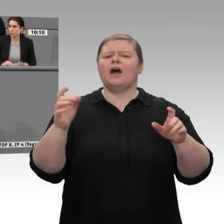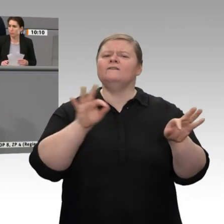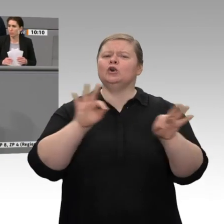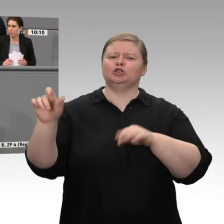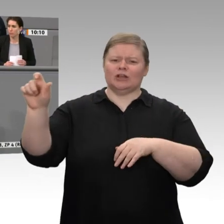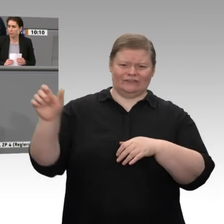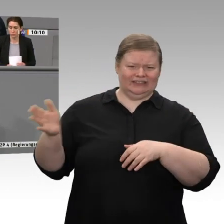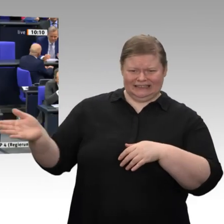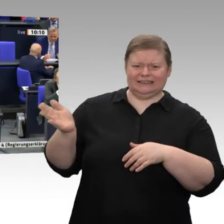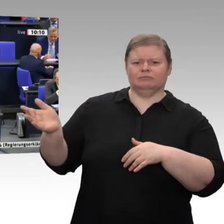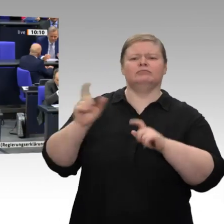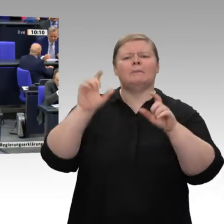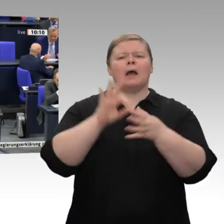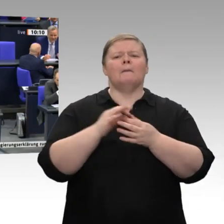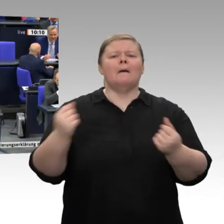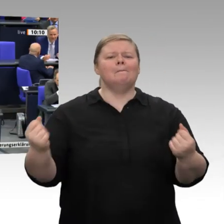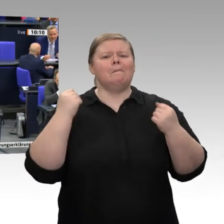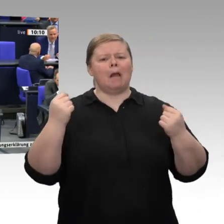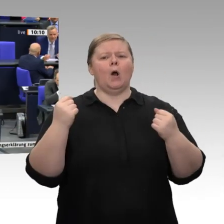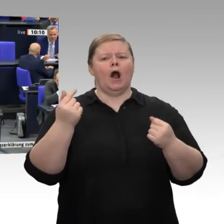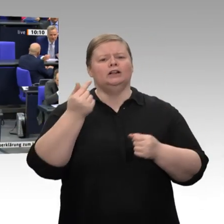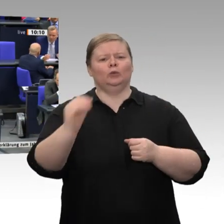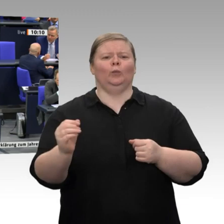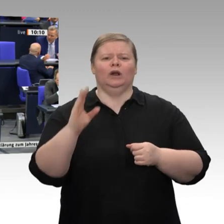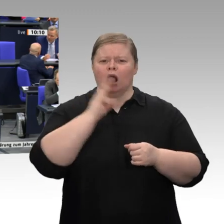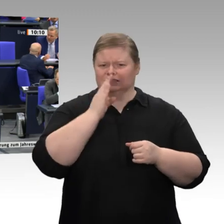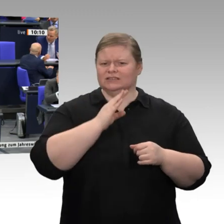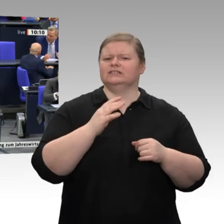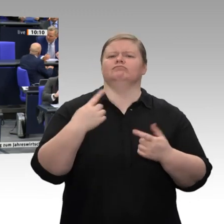wenn wir diese Technologien nach vorne stellen wollen, dann brauchen wir eine Verdreifachung